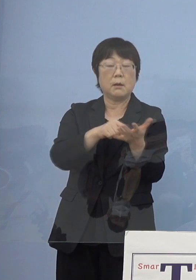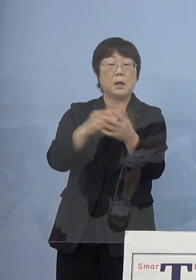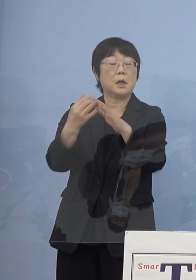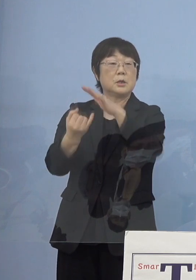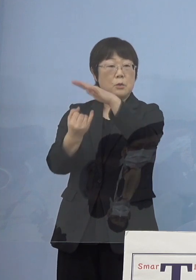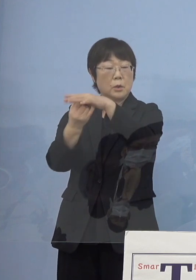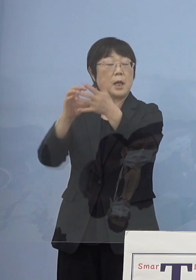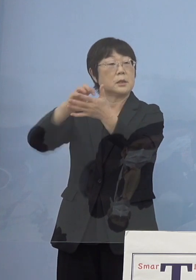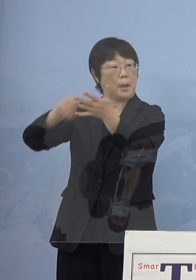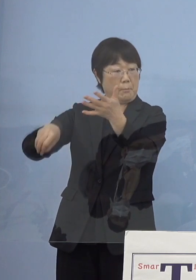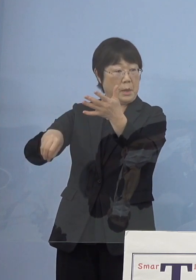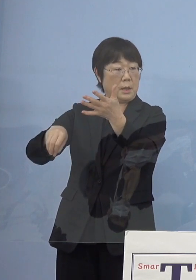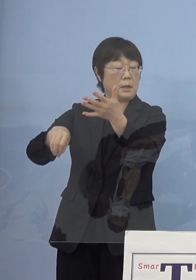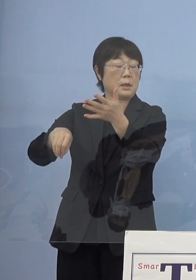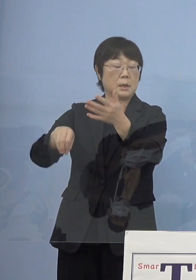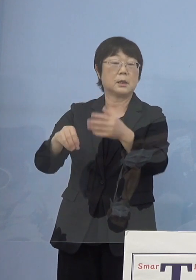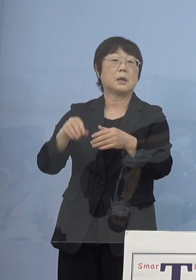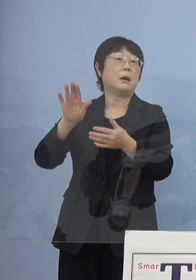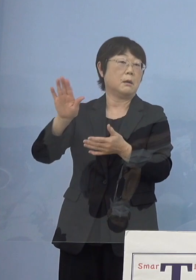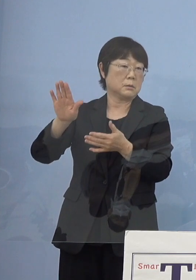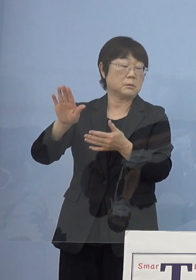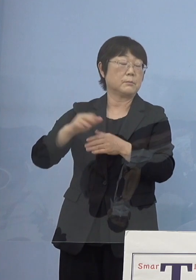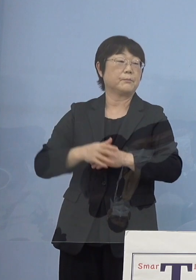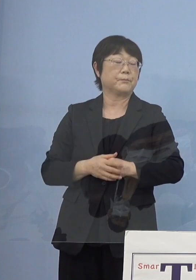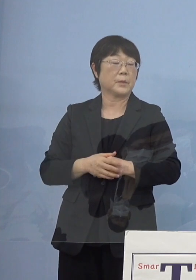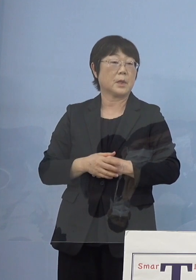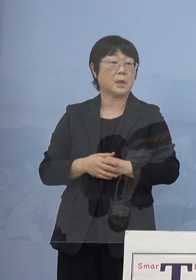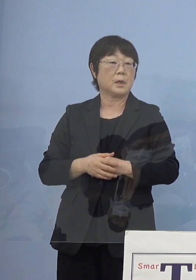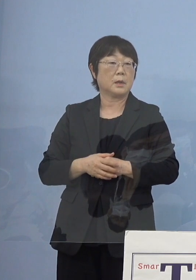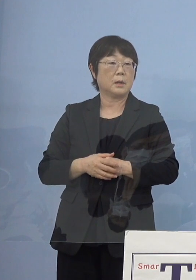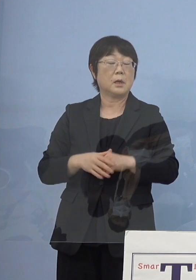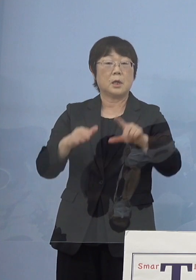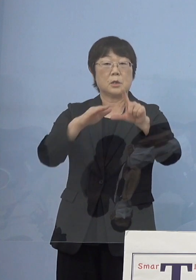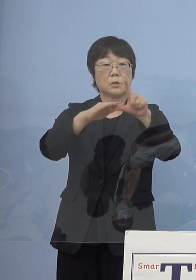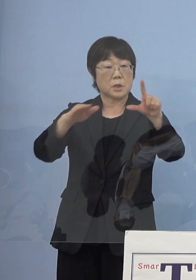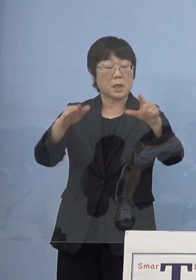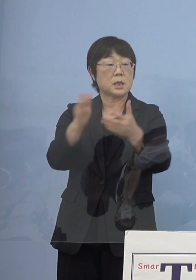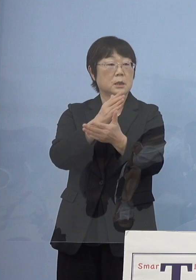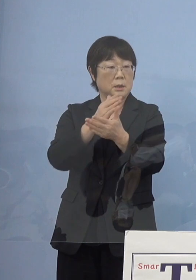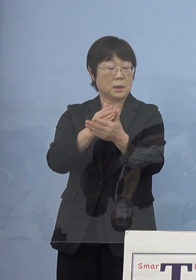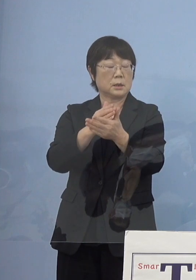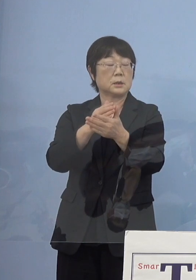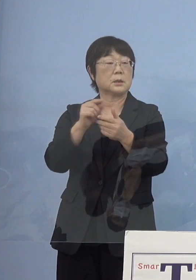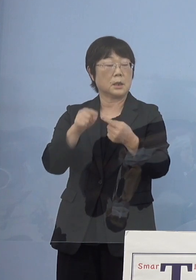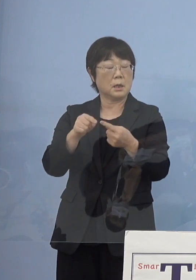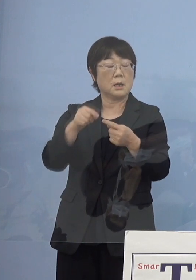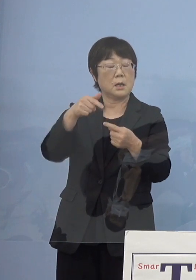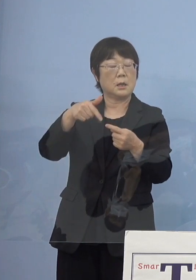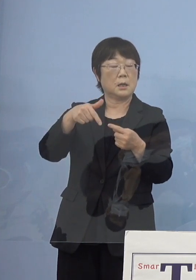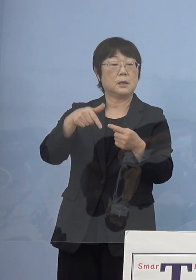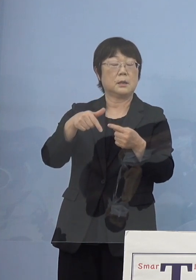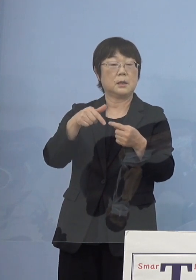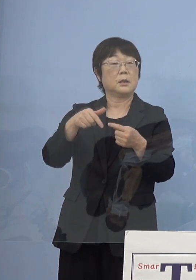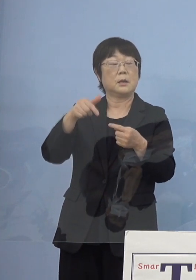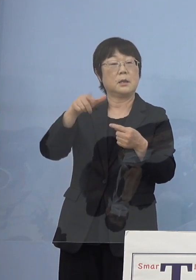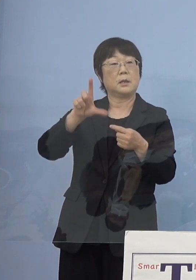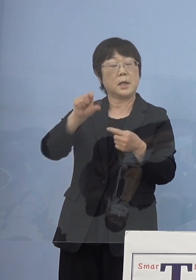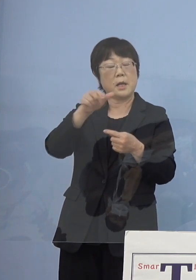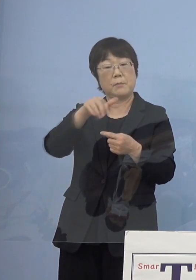こうした話がある中でステージ判断から 今度はレベル判断へ切り替えるということで